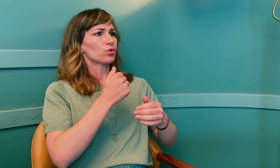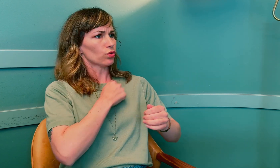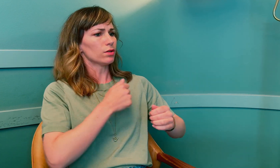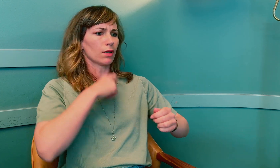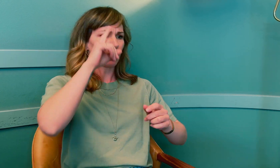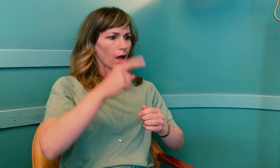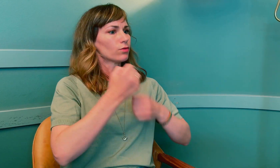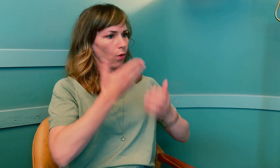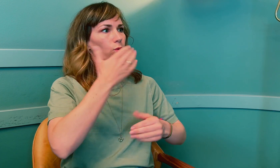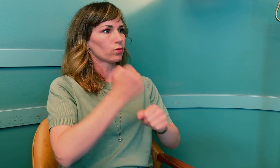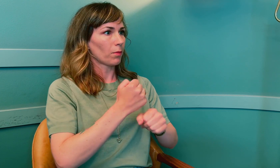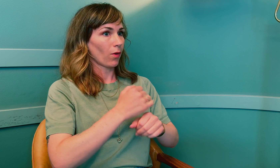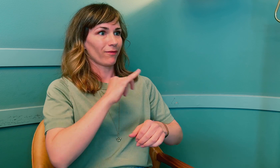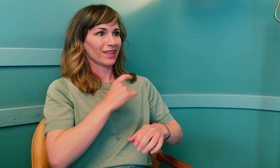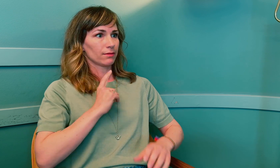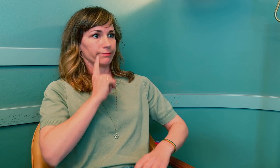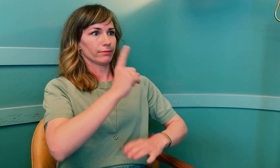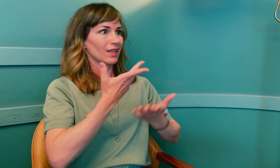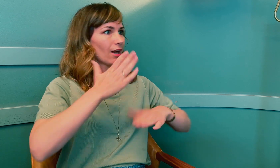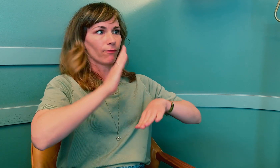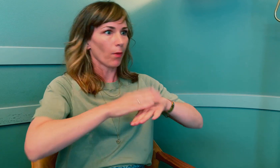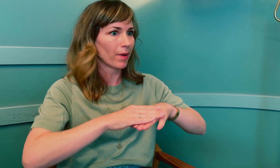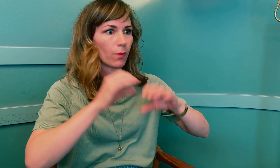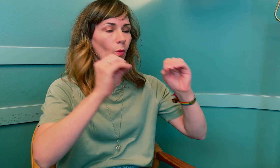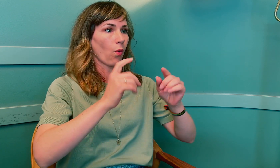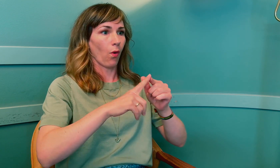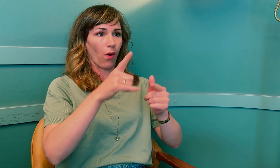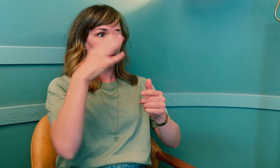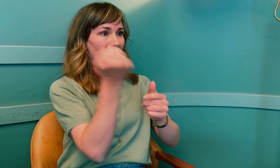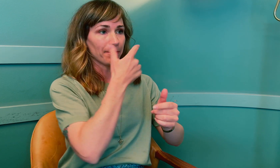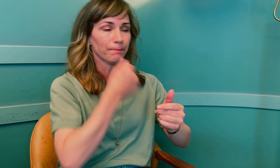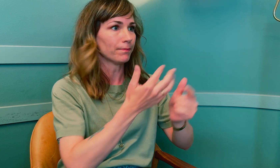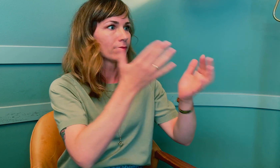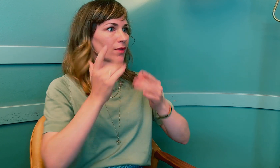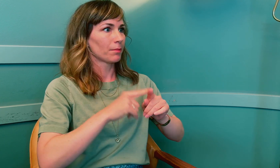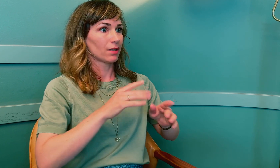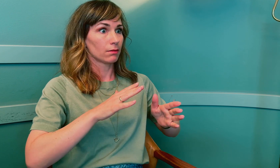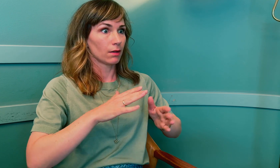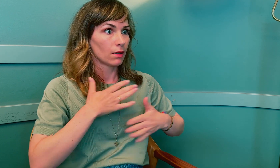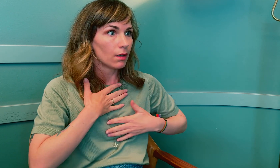Jeg vil føle meg trygg på at jeg kan gjøre en god jobb. Hvis jeg møter opp med null forberedelser og møter ukjente begreper, –